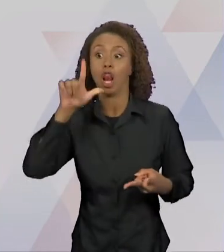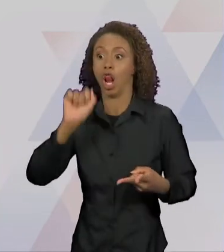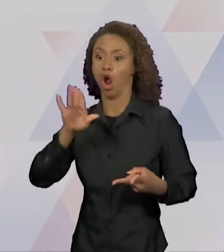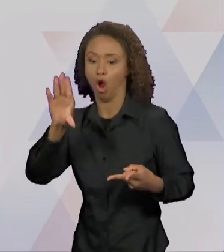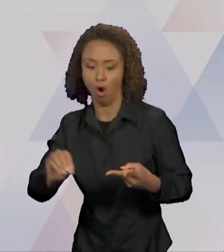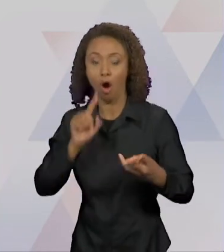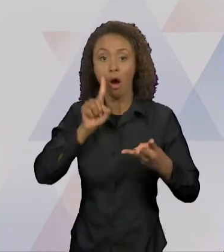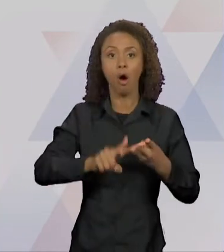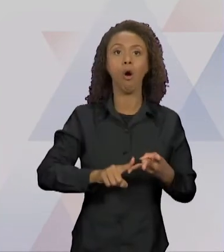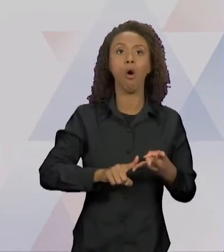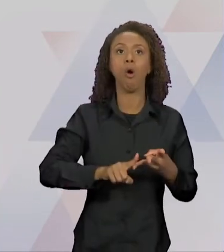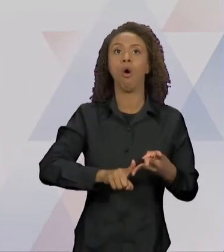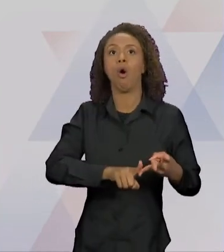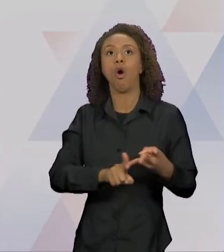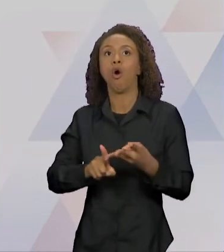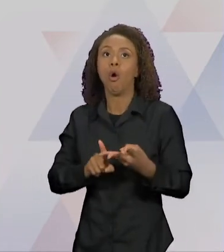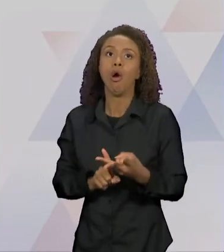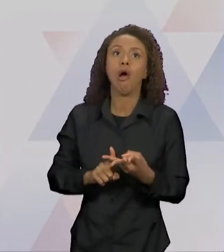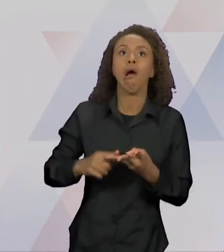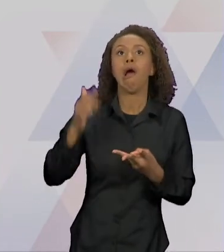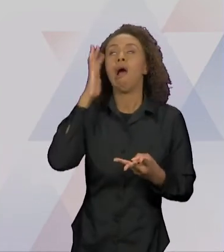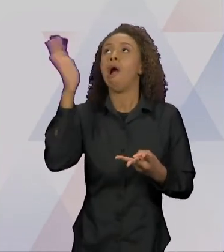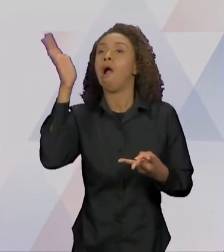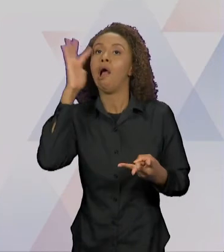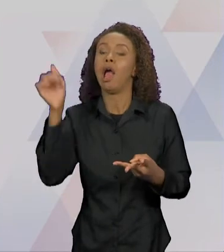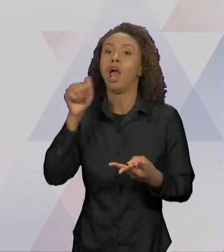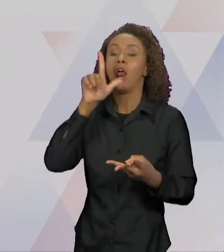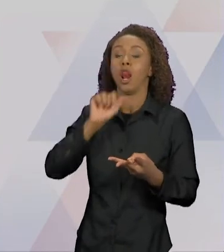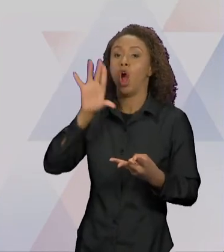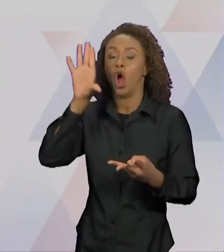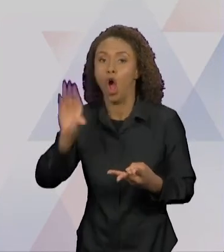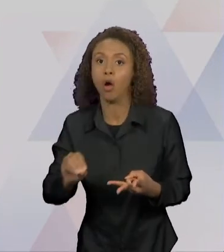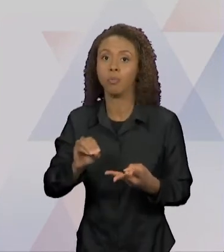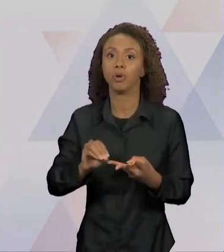LOBO, UM DIA TOPOU COM ELE, QUE ERA ASSIM: CARÃO